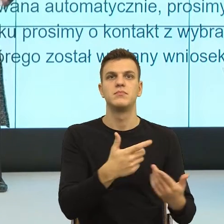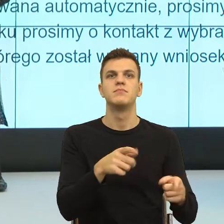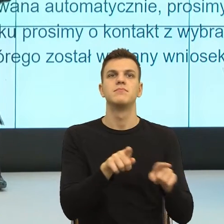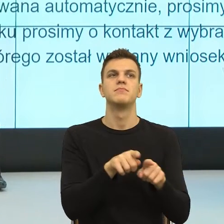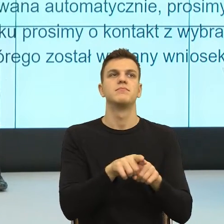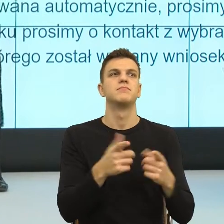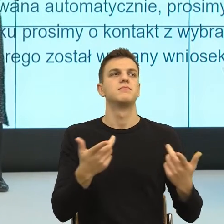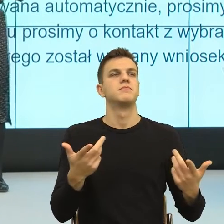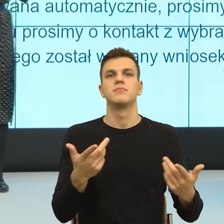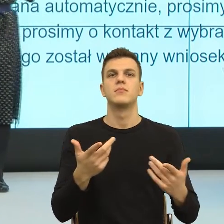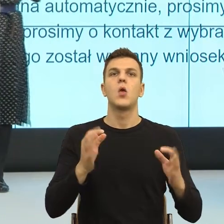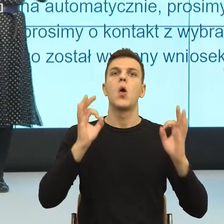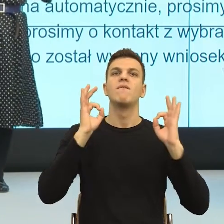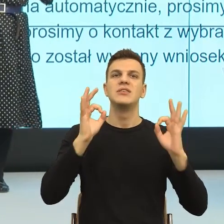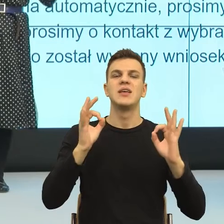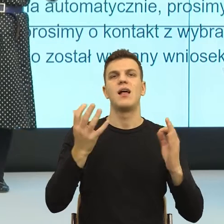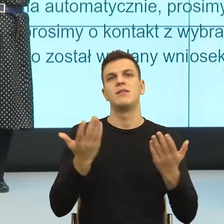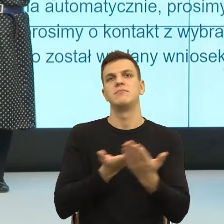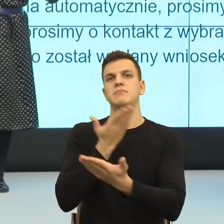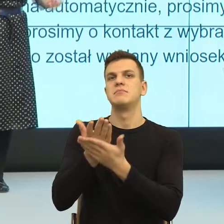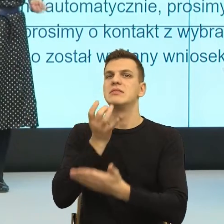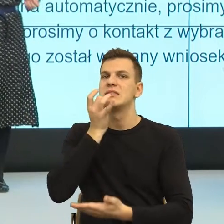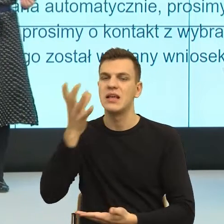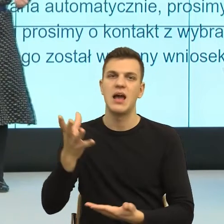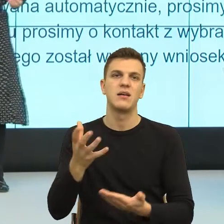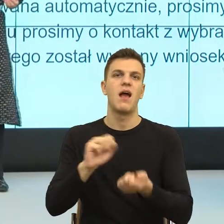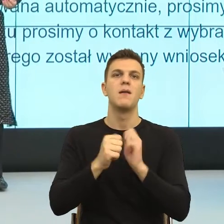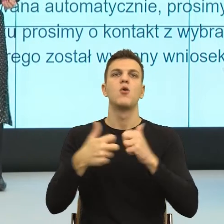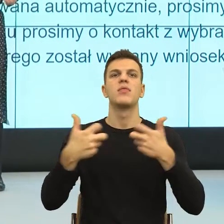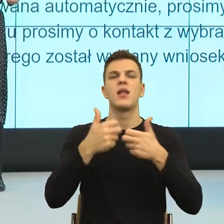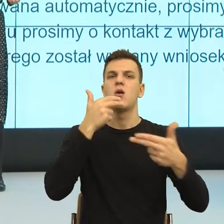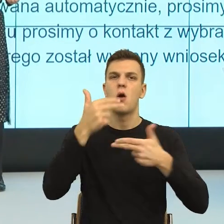czy napisanie negatywnego komentarza jest formą dania sobie ważności.